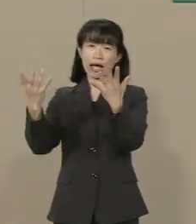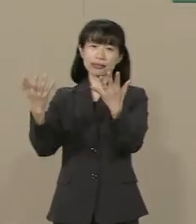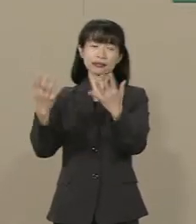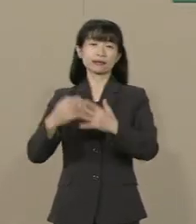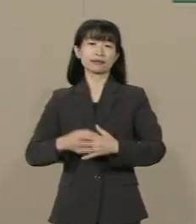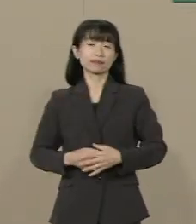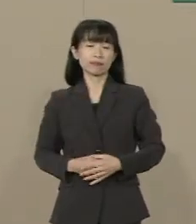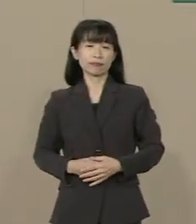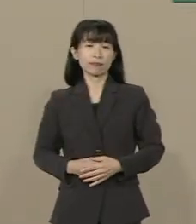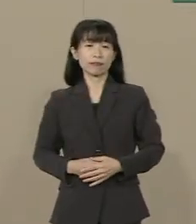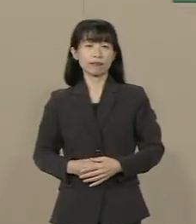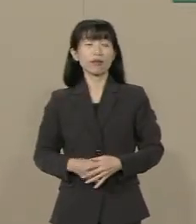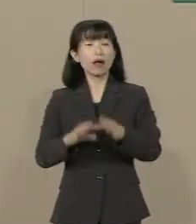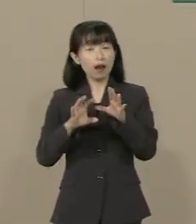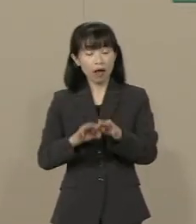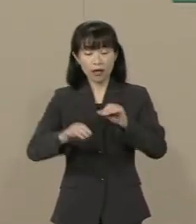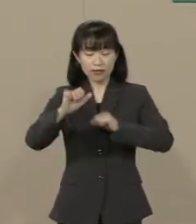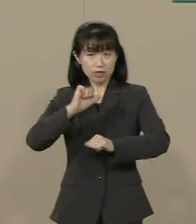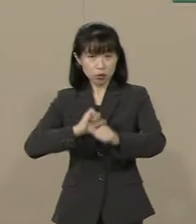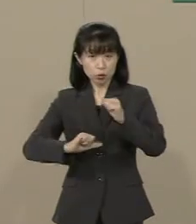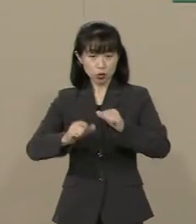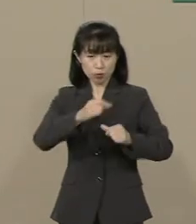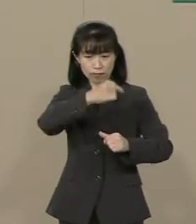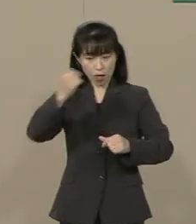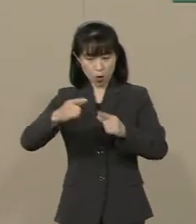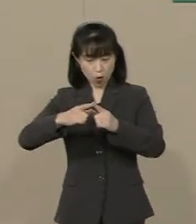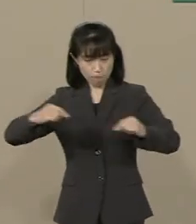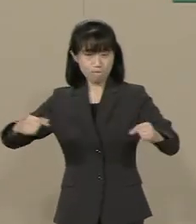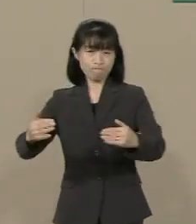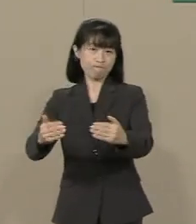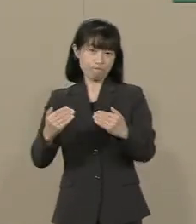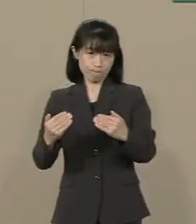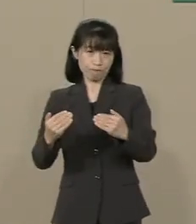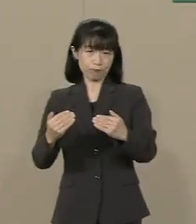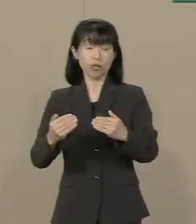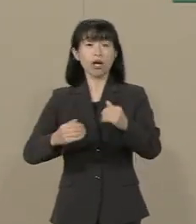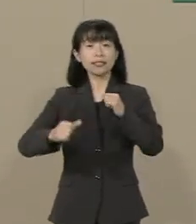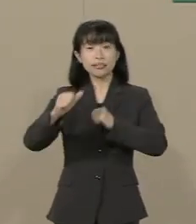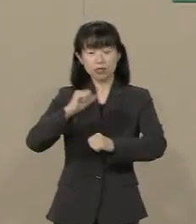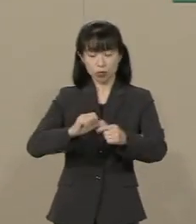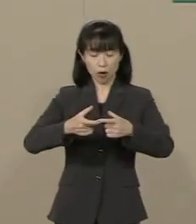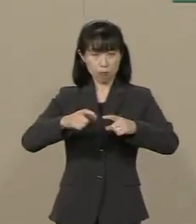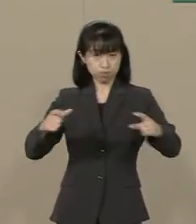だから 自由の大国です 自由を拡大することができれば